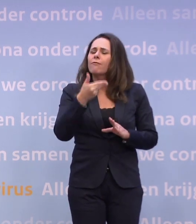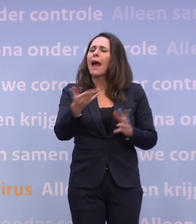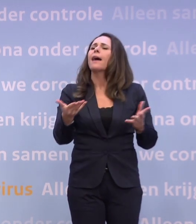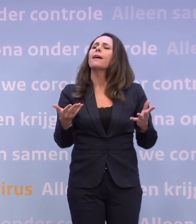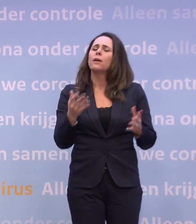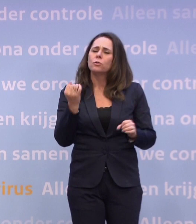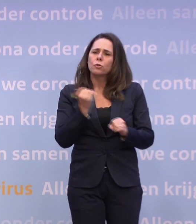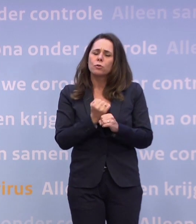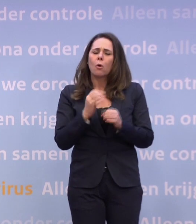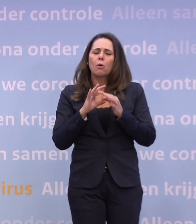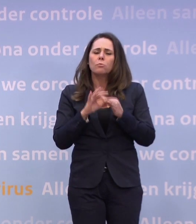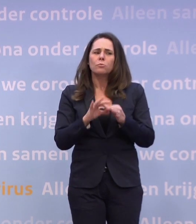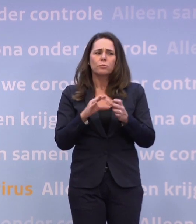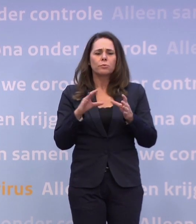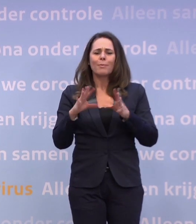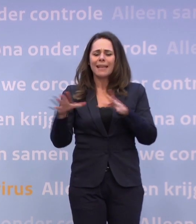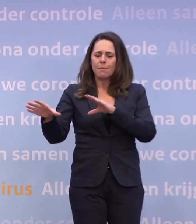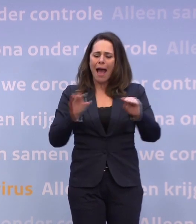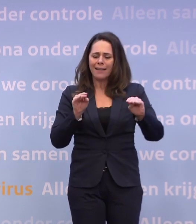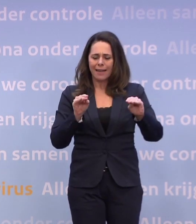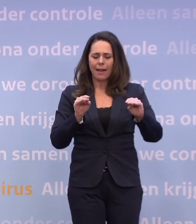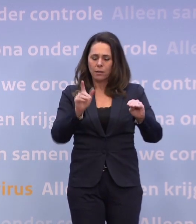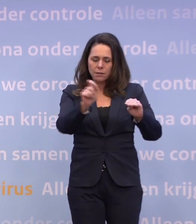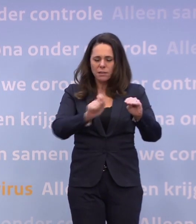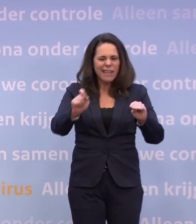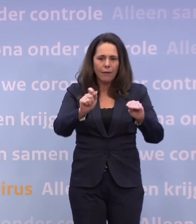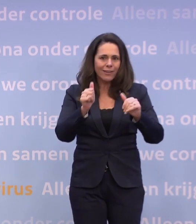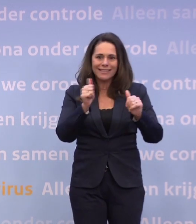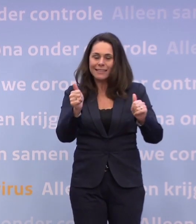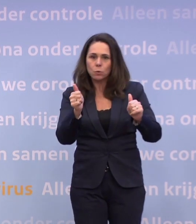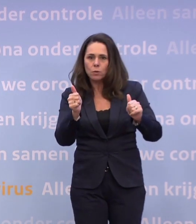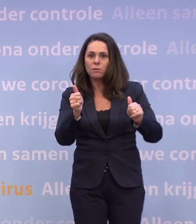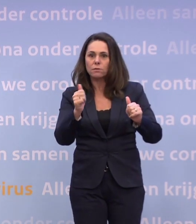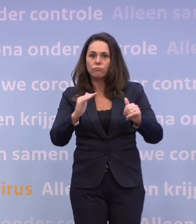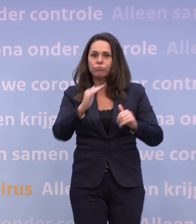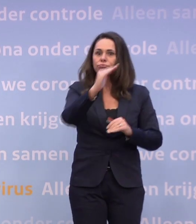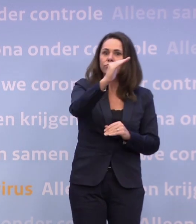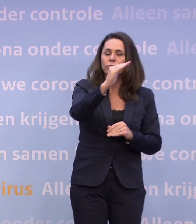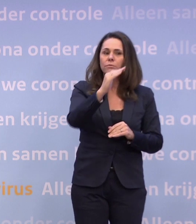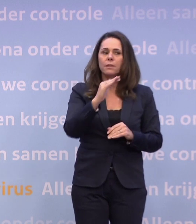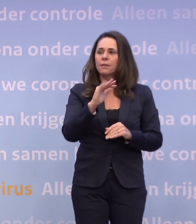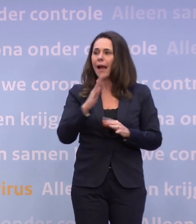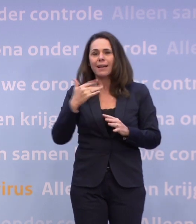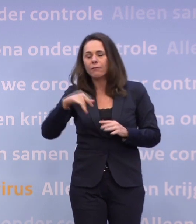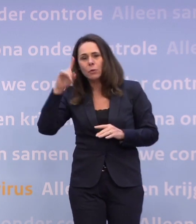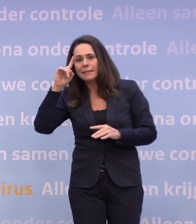...over die mogelijke maatregelen die volgen als de cijfers niet de goede kant opgaan. U wil daar eigenlijk niet aan, maar ja, aan de andere kant...